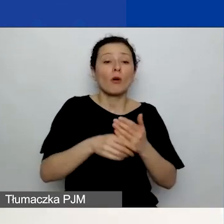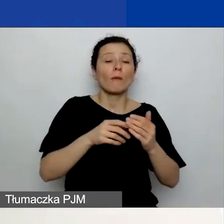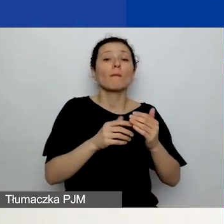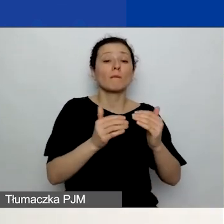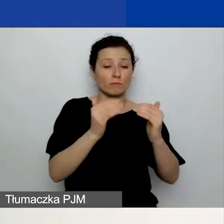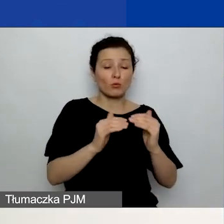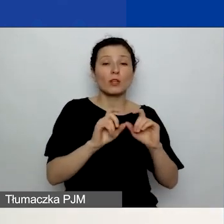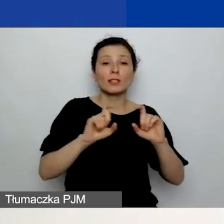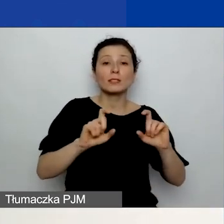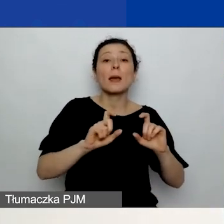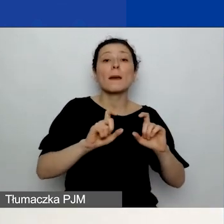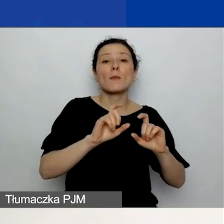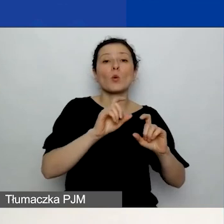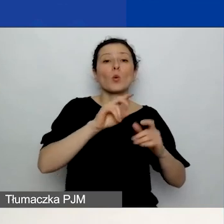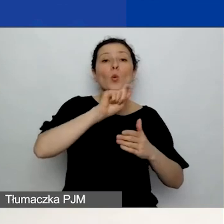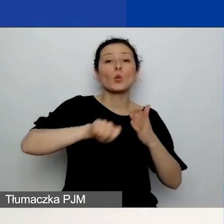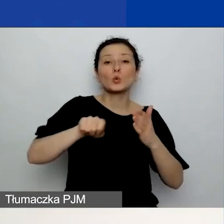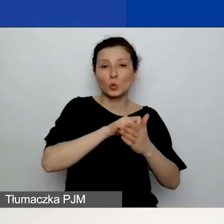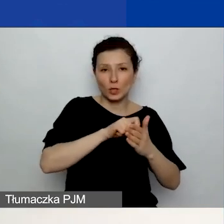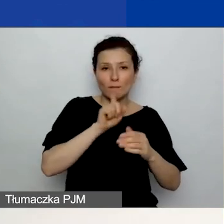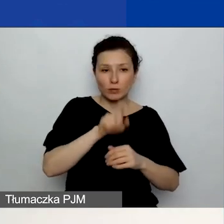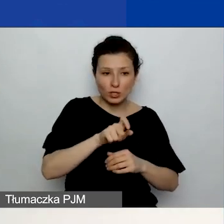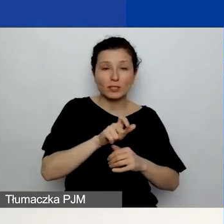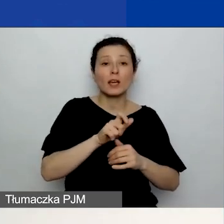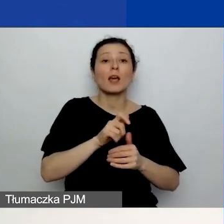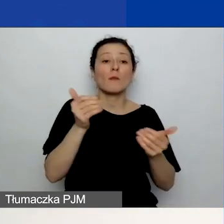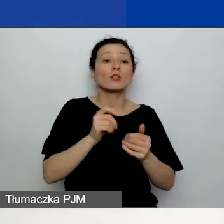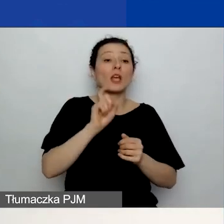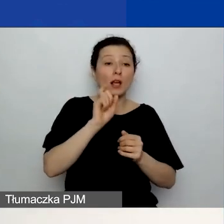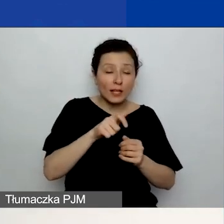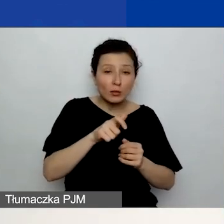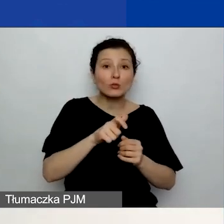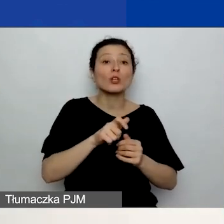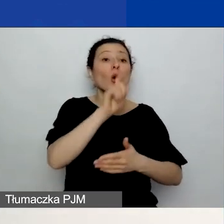Możecie ten plik usunąć i załadować ponownie. Również w przypadku partnerów -